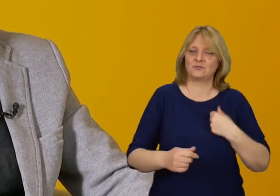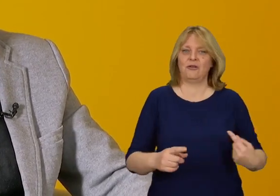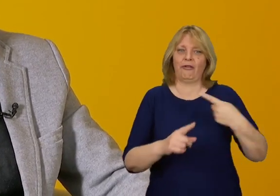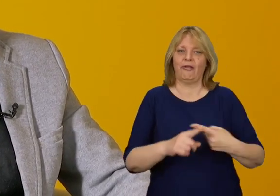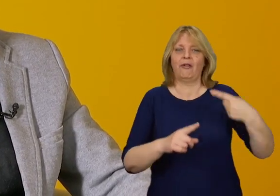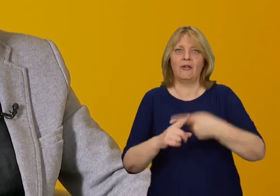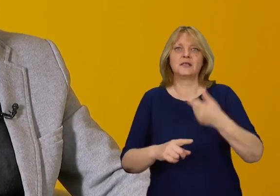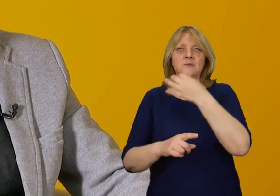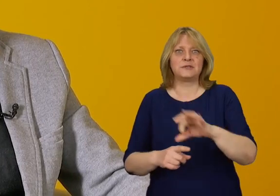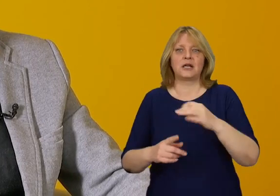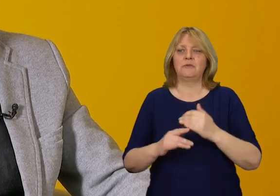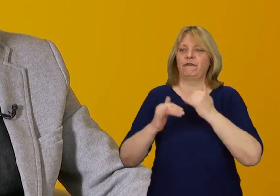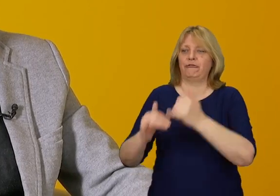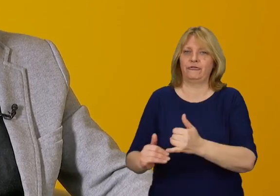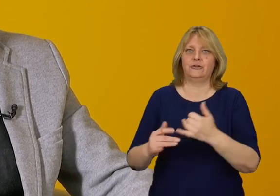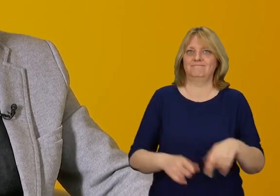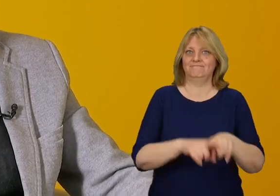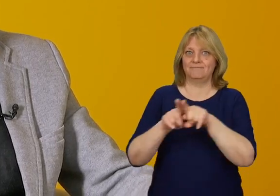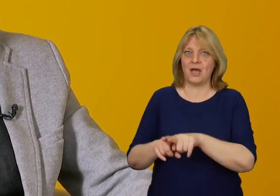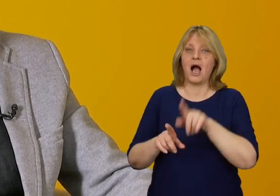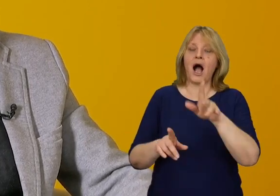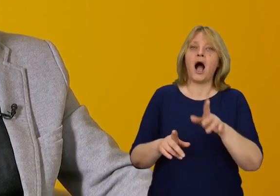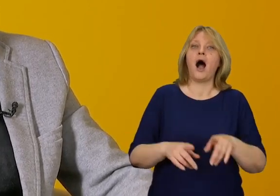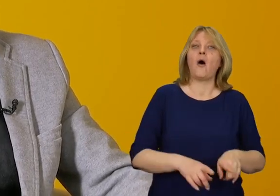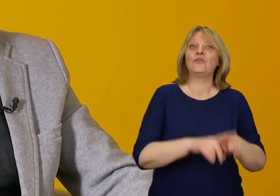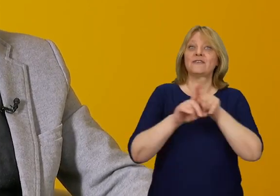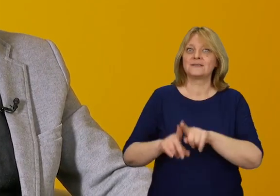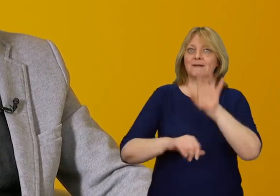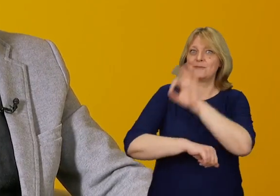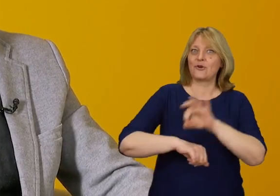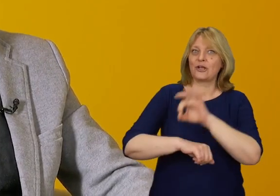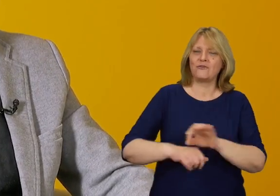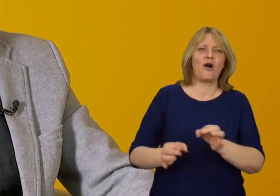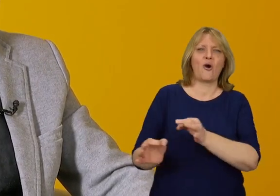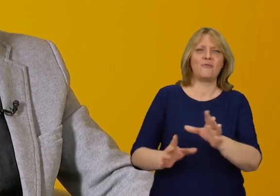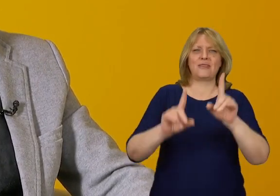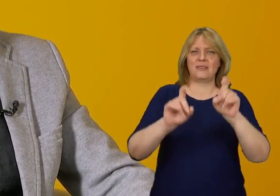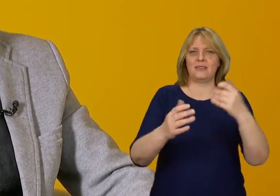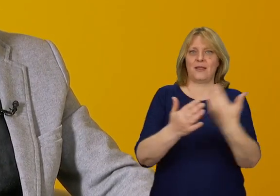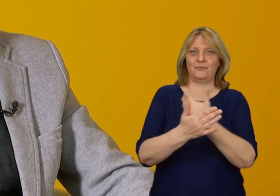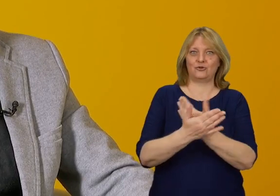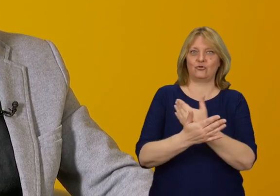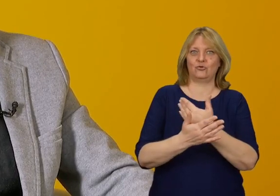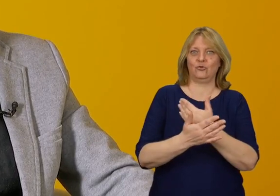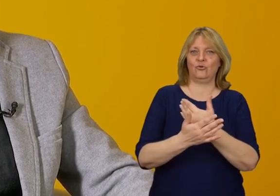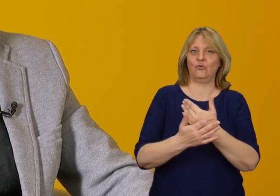Natomiast uniwersalne projektowanie już od początku zachowuje zasadę równości,